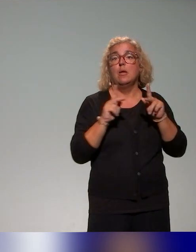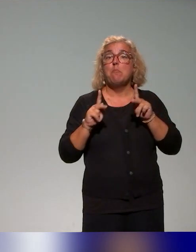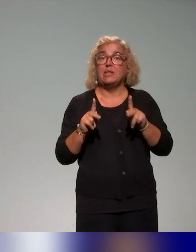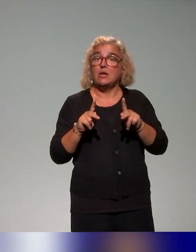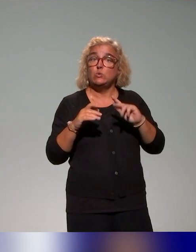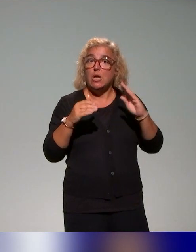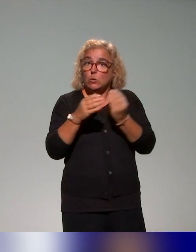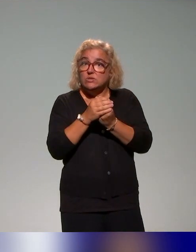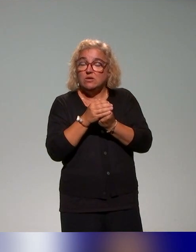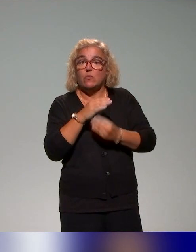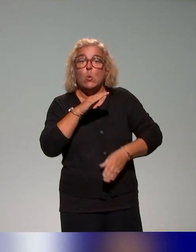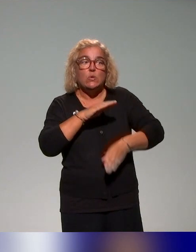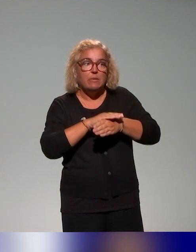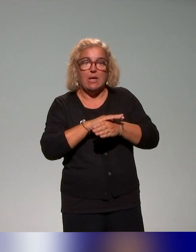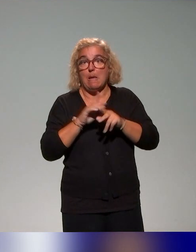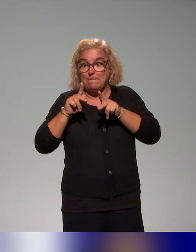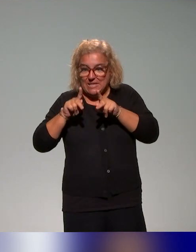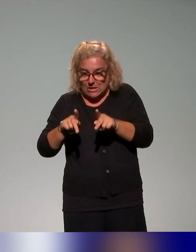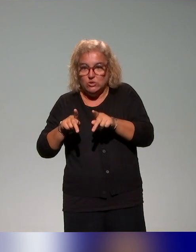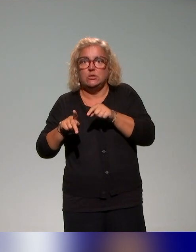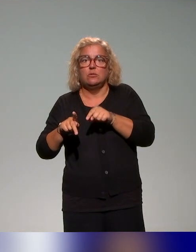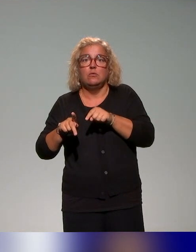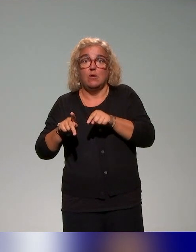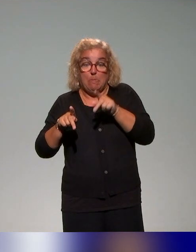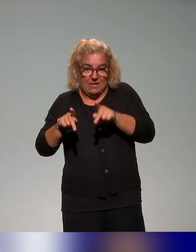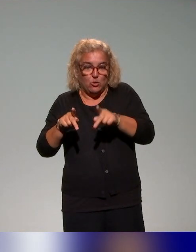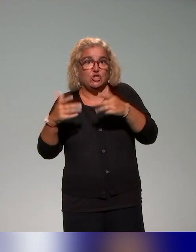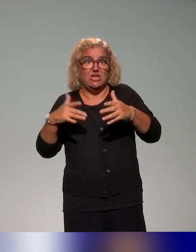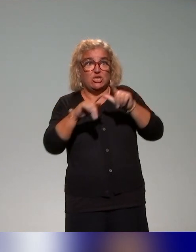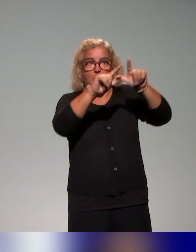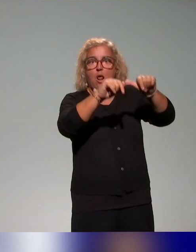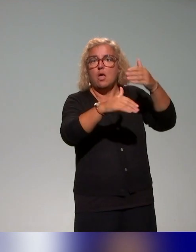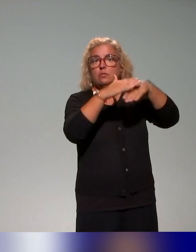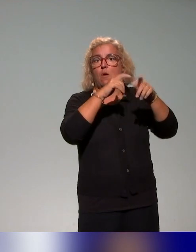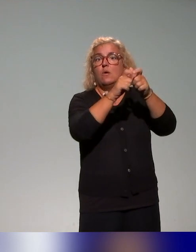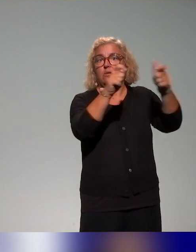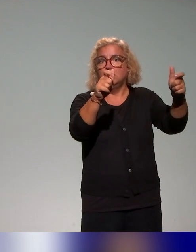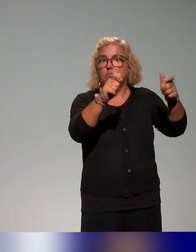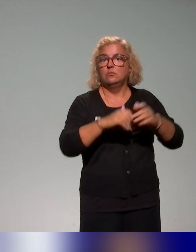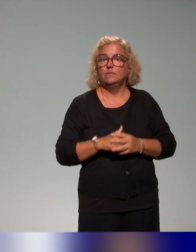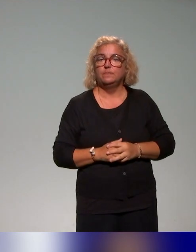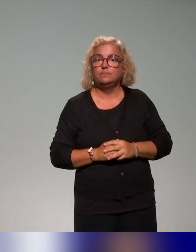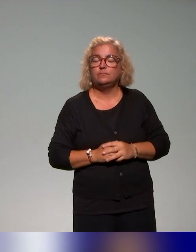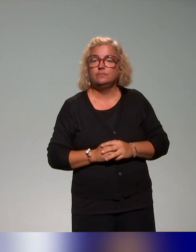il est question avant tout de pédagogie et donc former à la pédagogie en